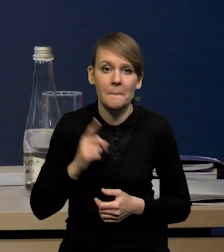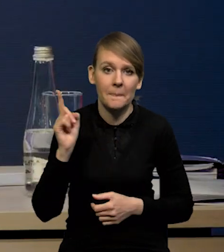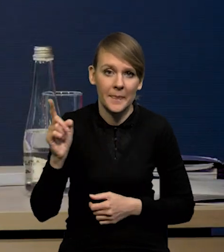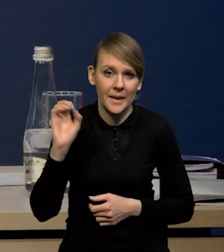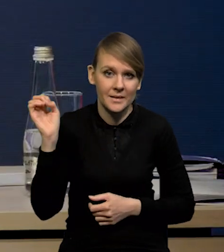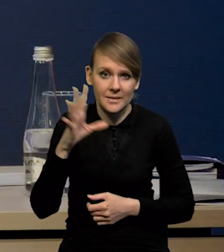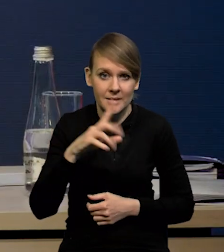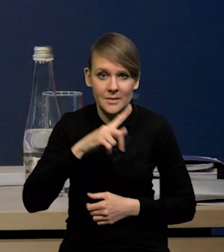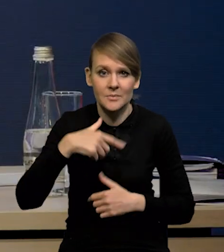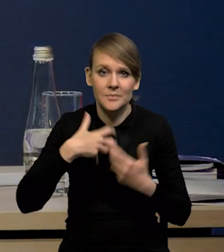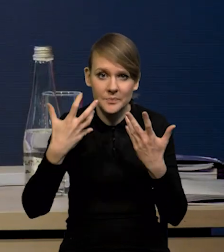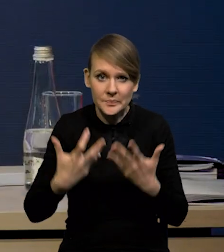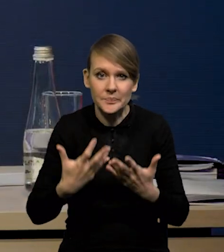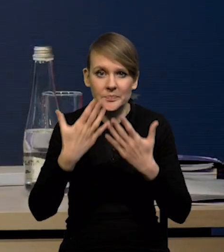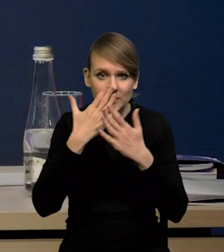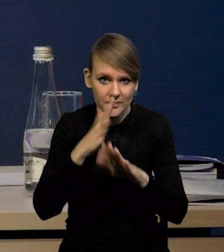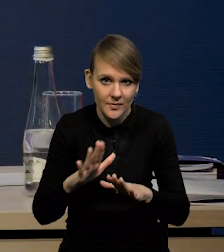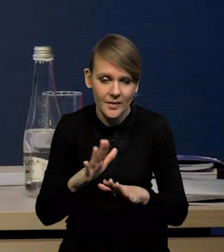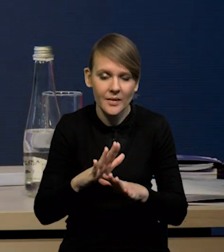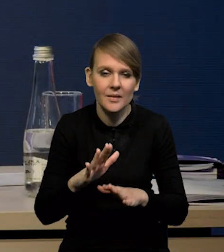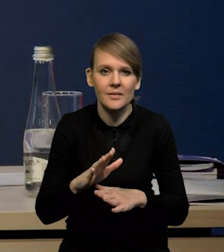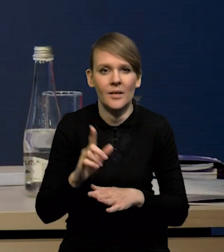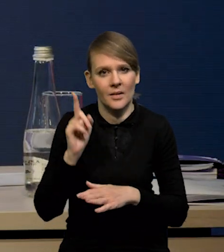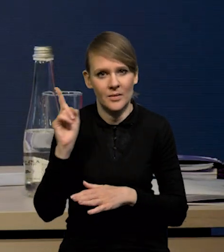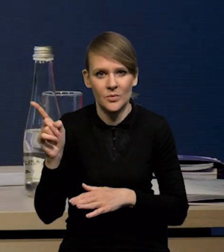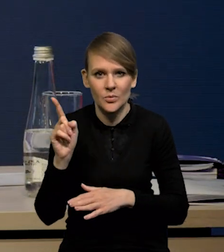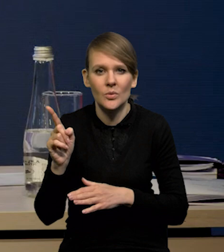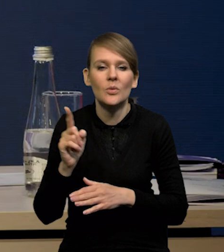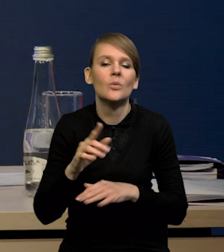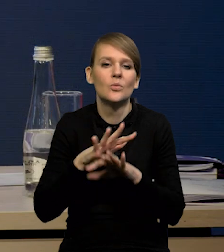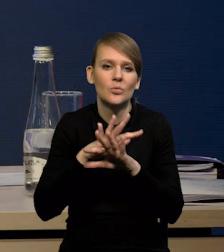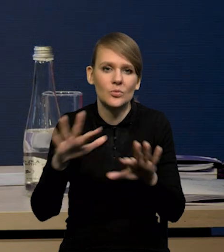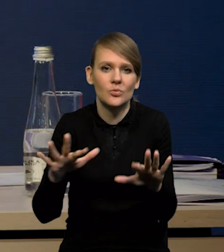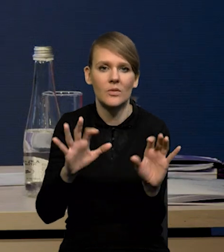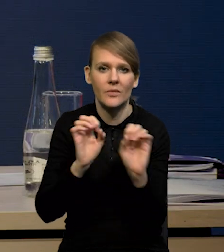który chcemy pokazać, bo on mówi dużo na temat tego,